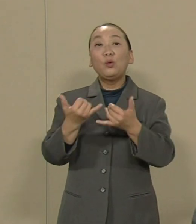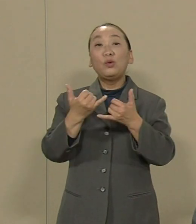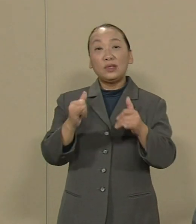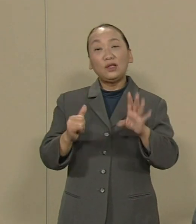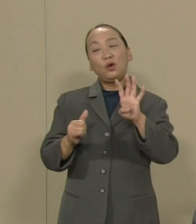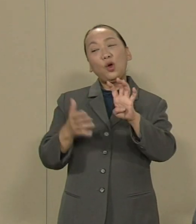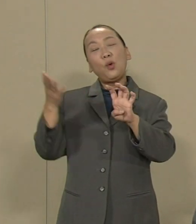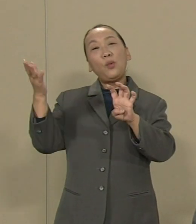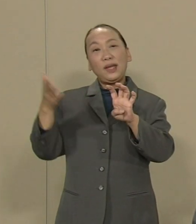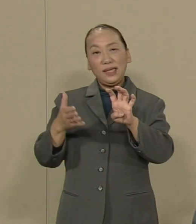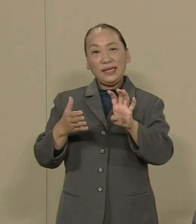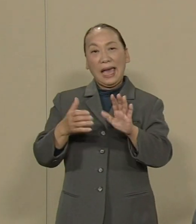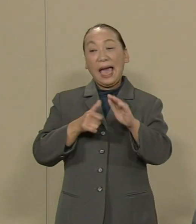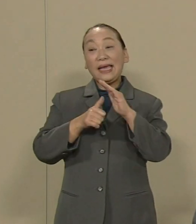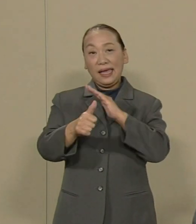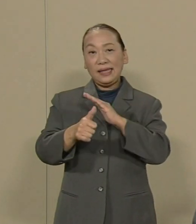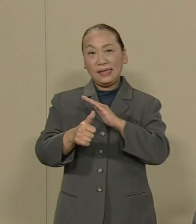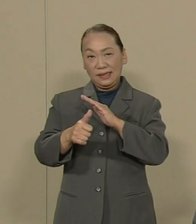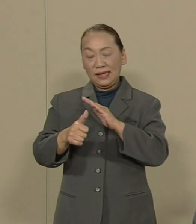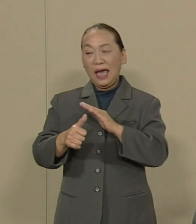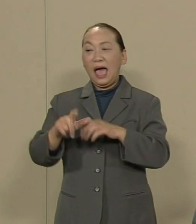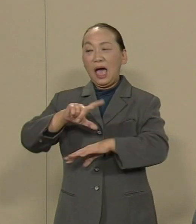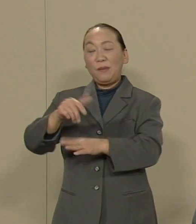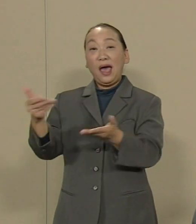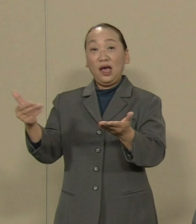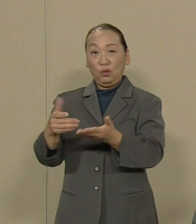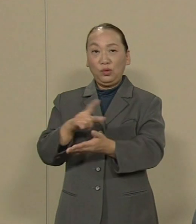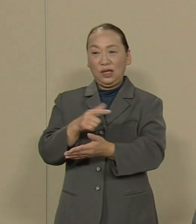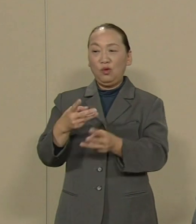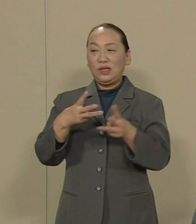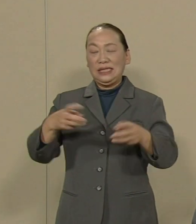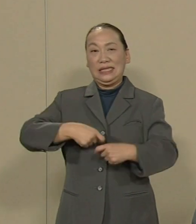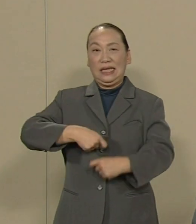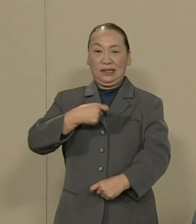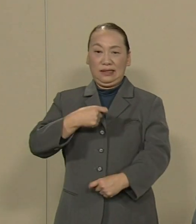派遣やパートなど非正規労働で 働いてるという問題です